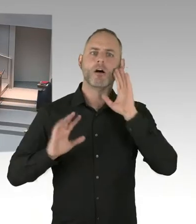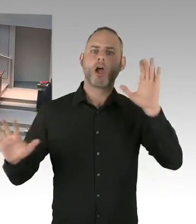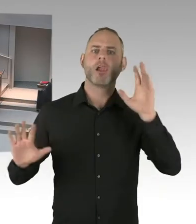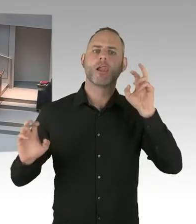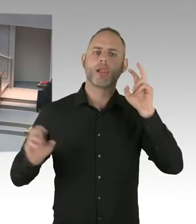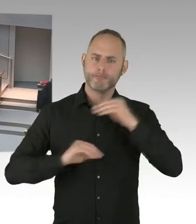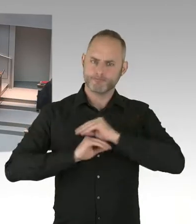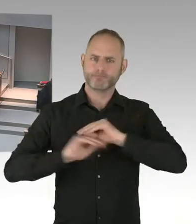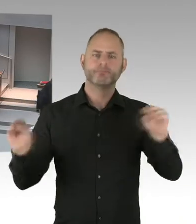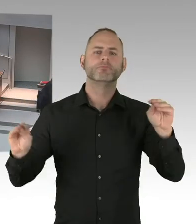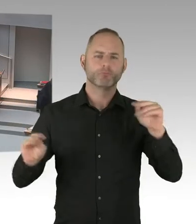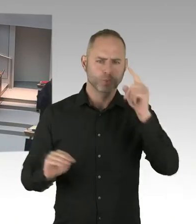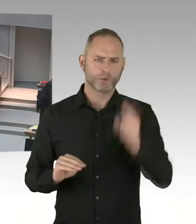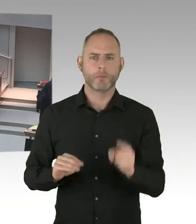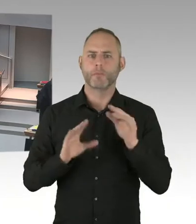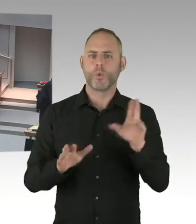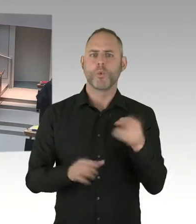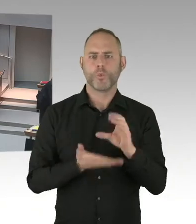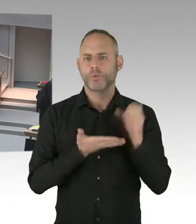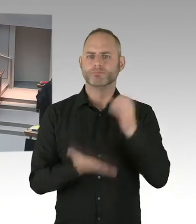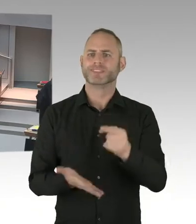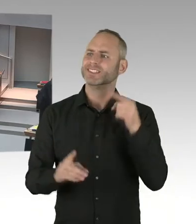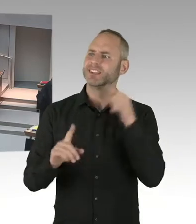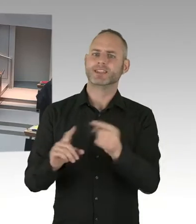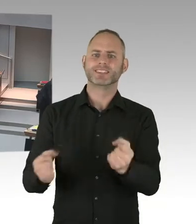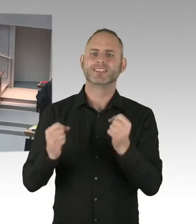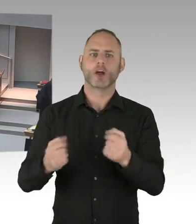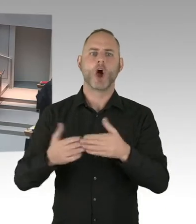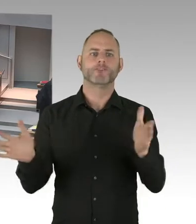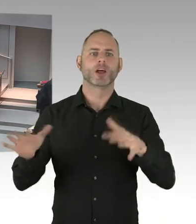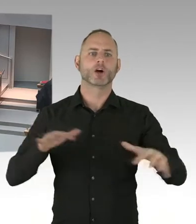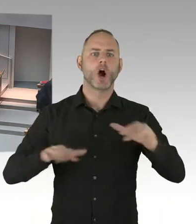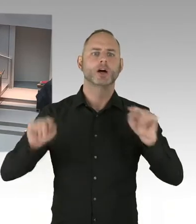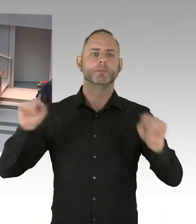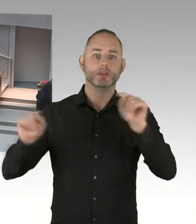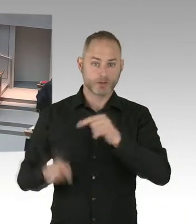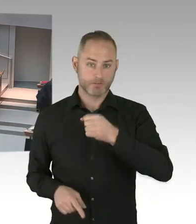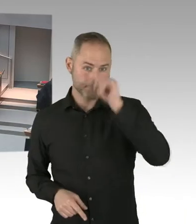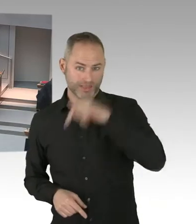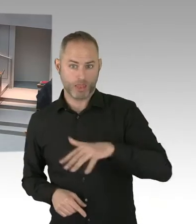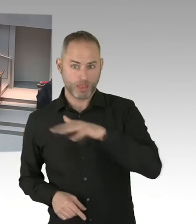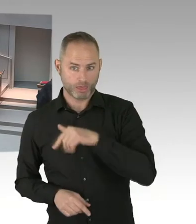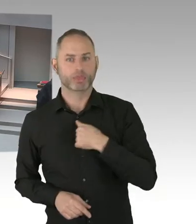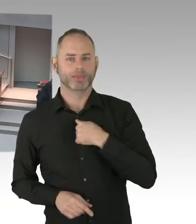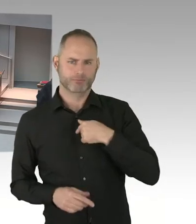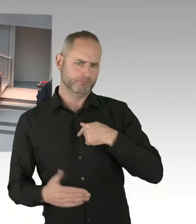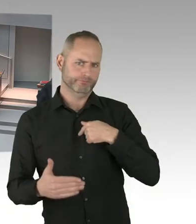Dass wir öffentliche Räume, ich nenne hier einfach mal den Pariser Platz. Und ich nenne mal das Humboldt Forum. Um Beispiele zu geben, wovon ich rede.